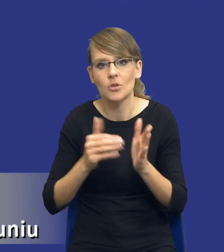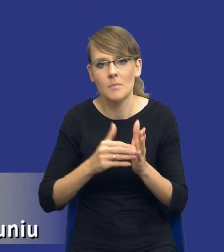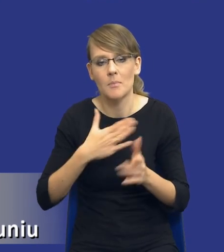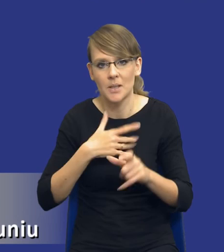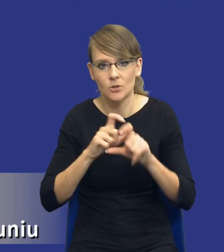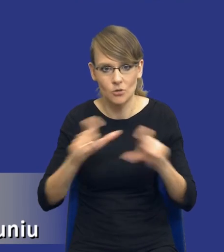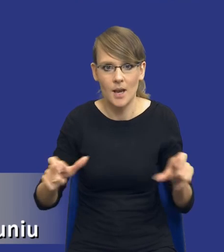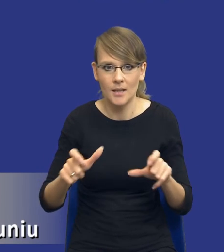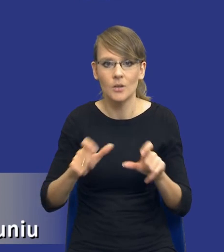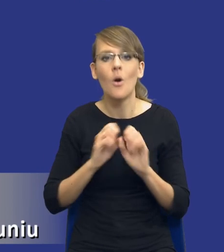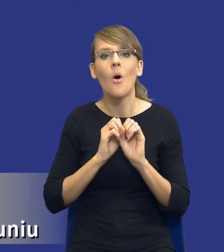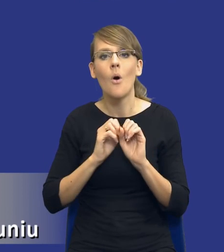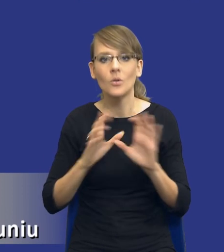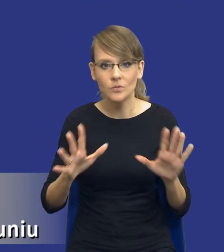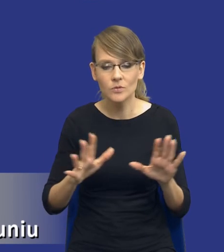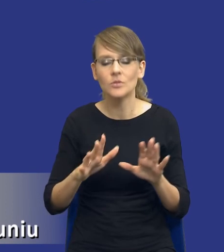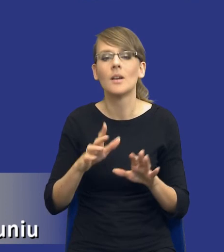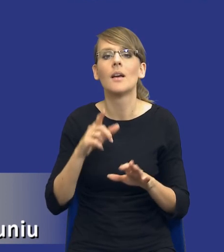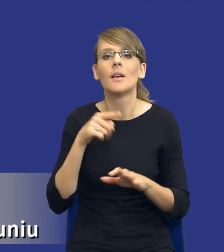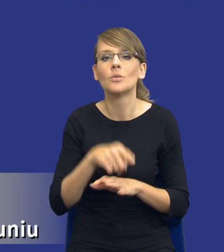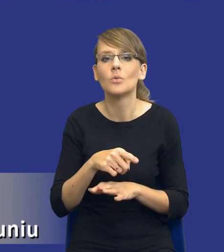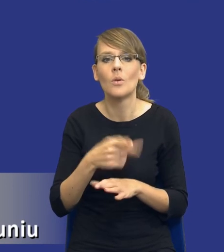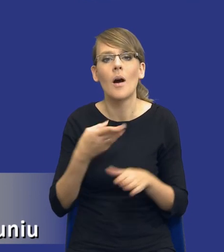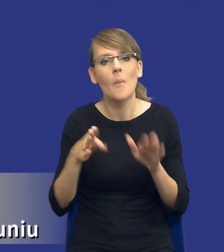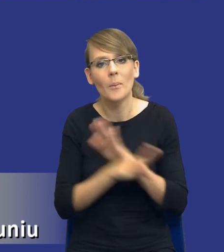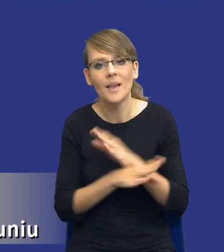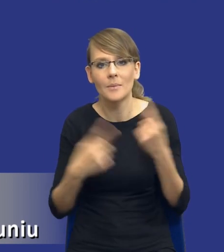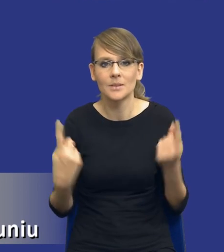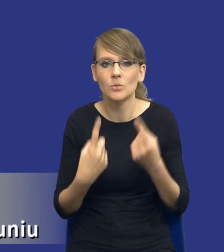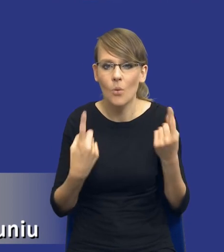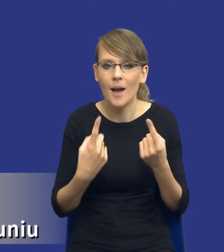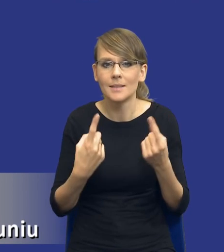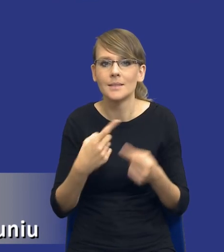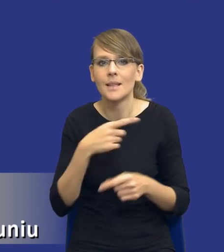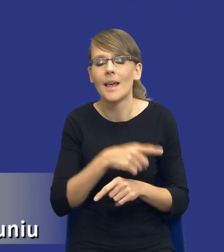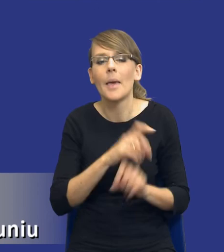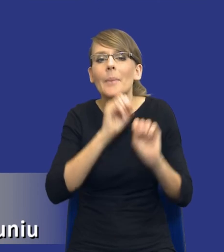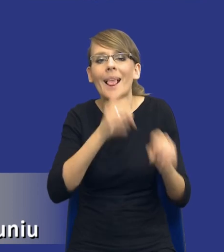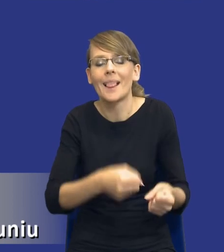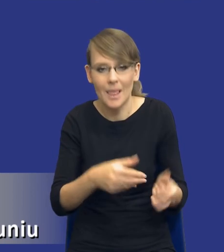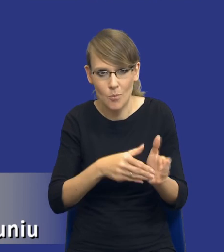Oczywiście pomijam w tym momencie te sytuacje, o których wspomniałem na początku, czyli tę pilną potrzebę i tak dalej.